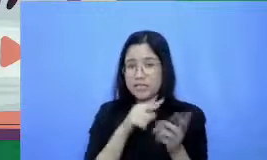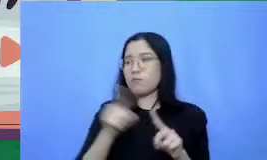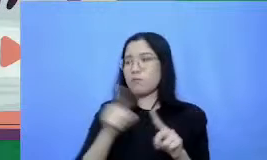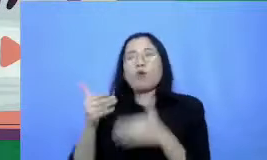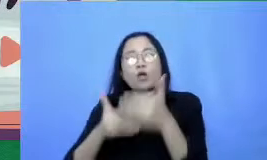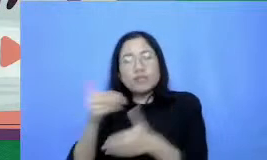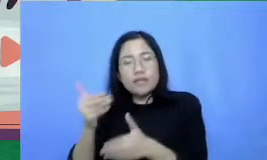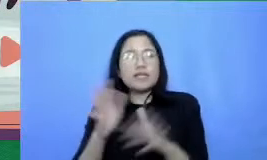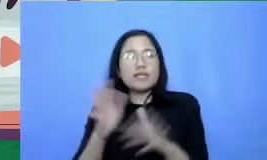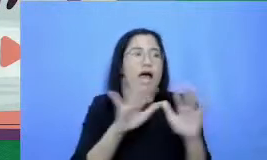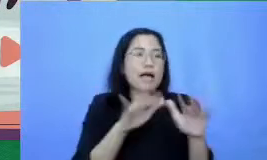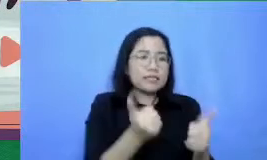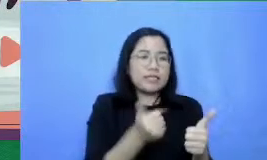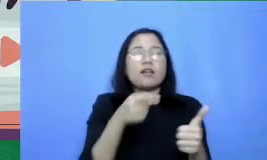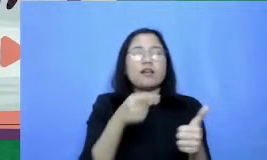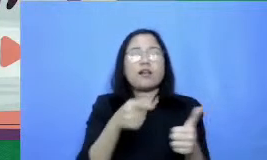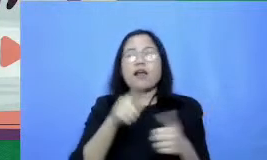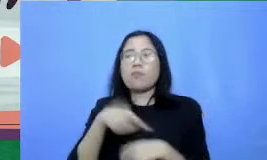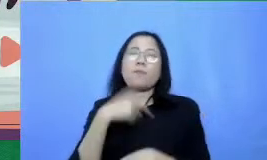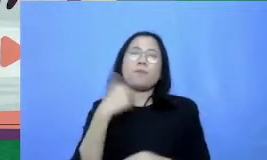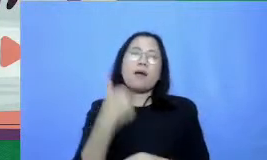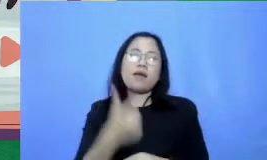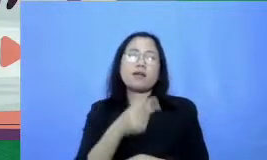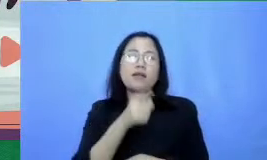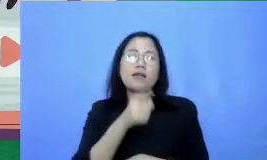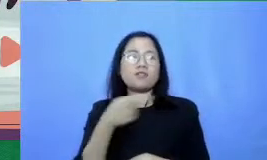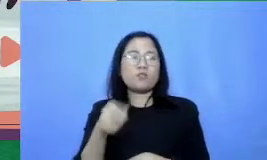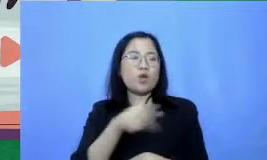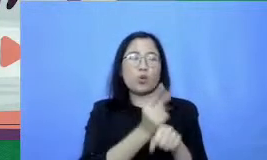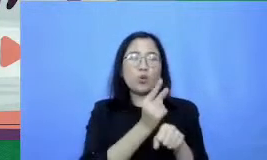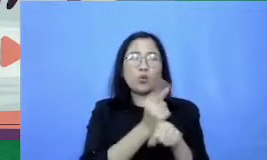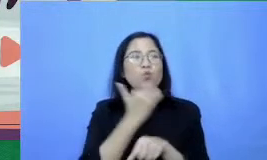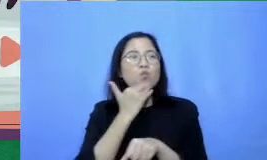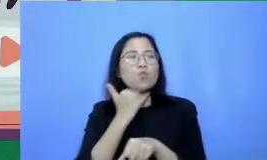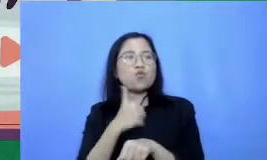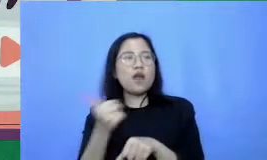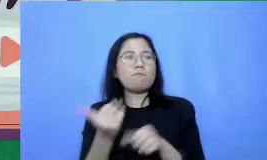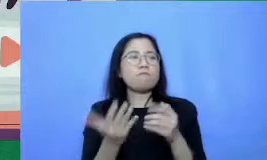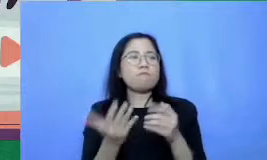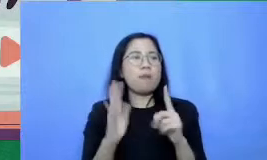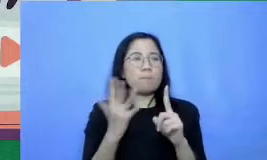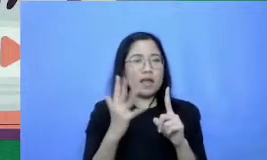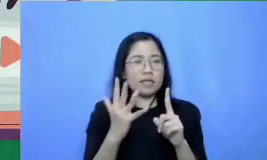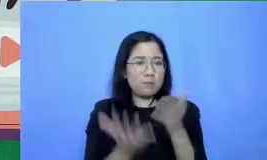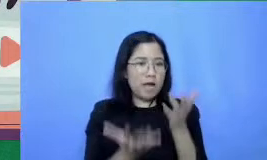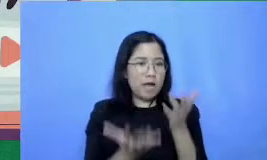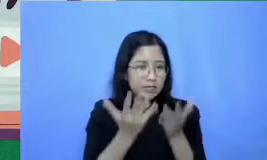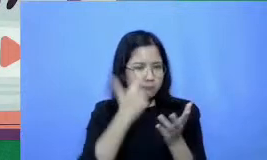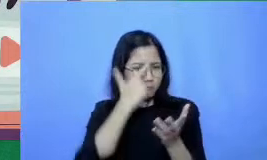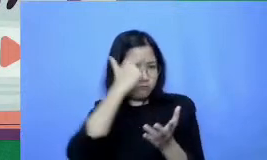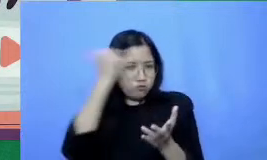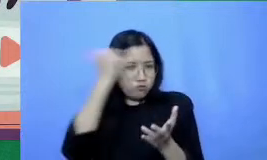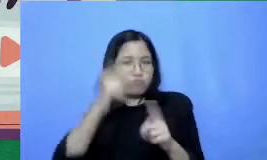baik daripada guru yang menguasai 15 aplikasi 6 skenario kegiatan belajar-mengajar yang terbatas